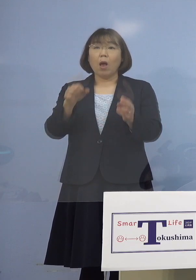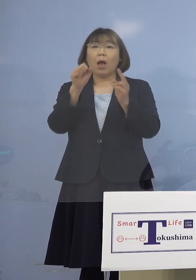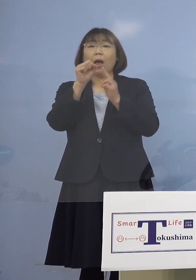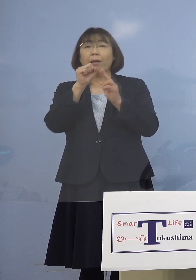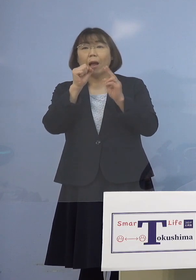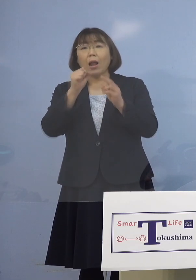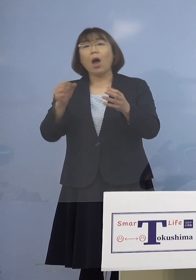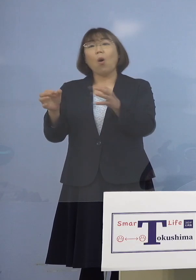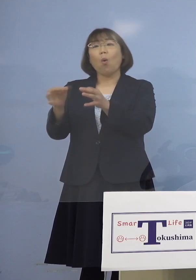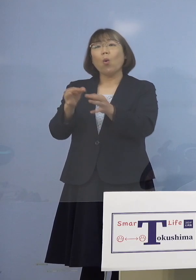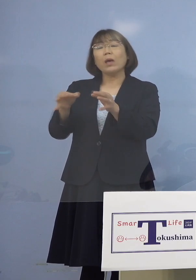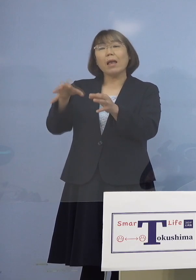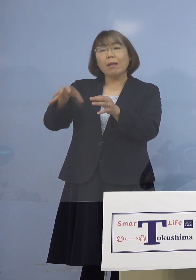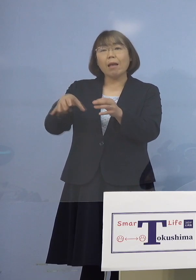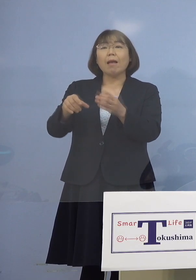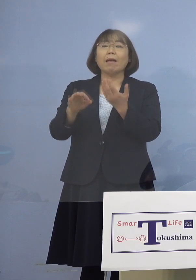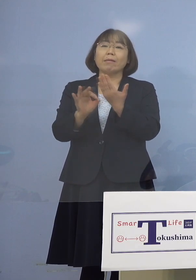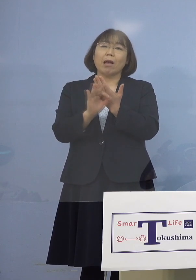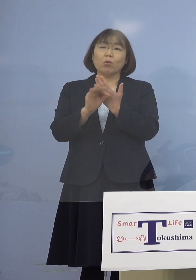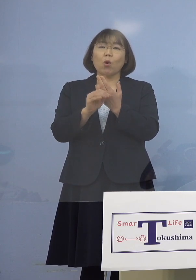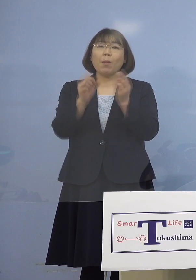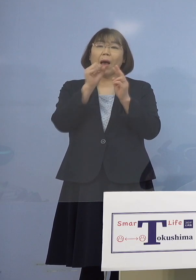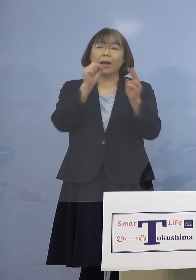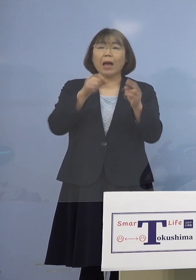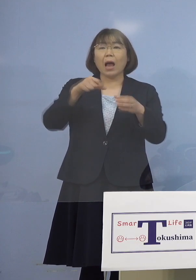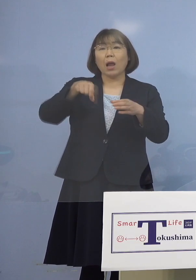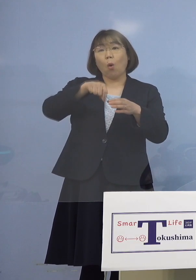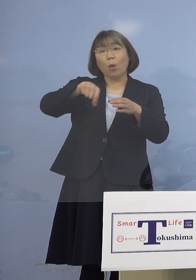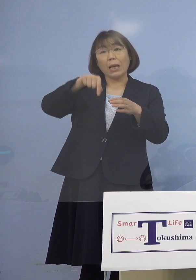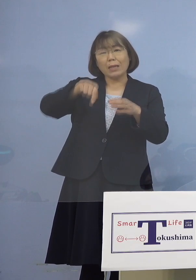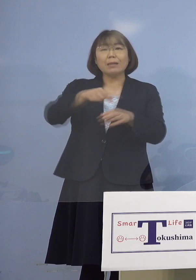例えばカラオケ喫茶とかいうところが 2例あるんですね